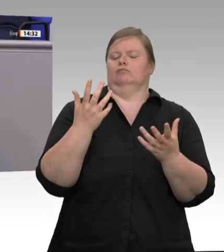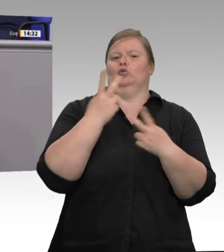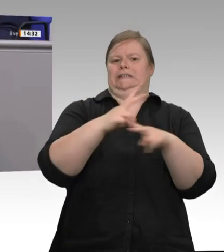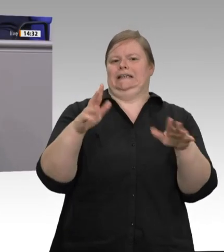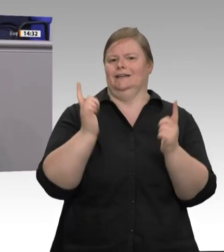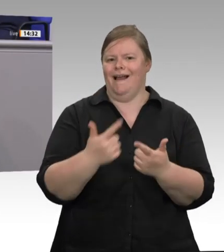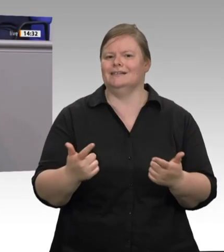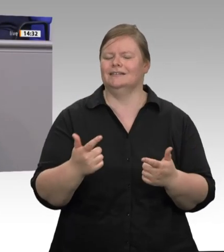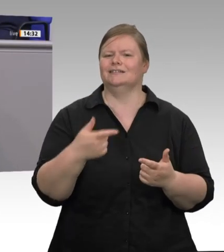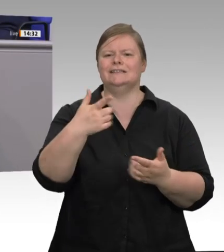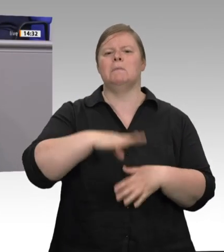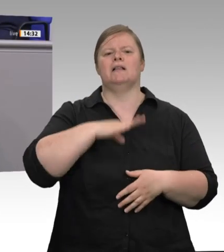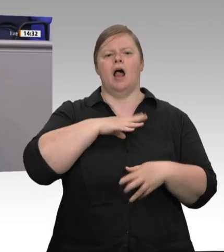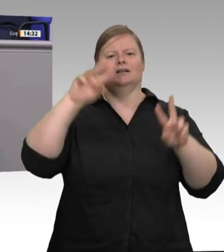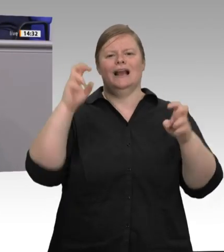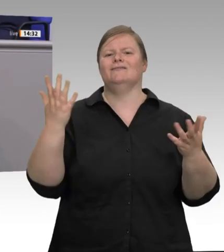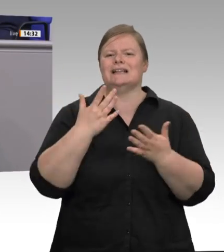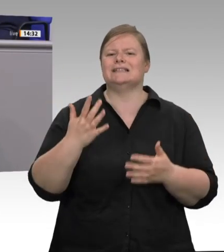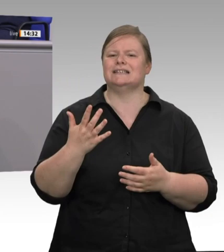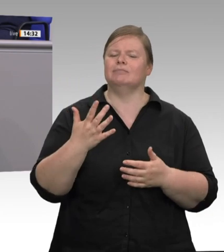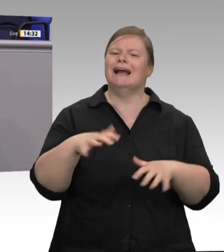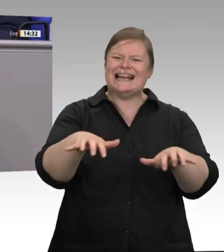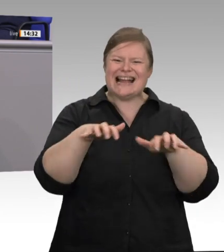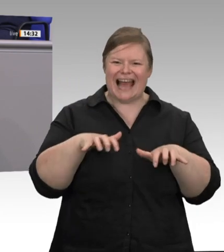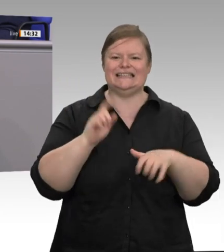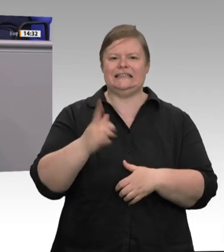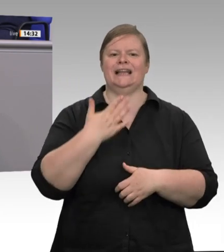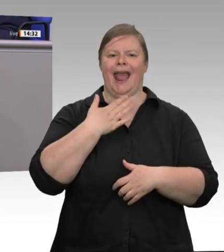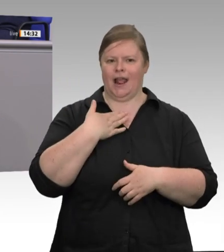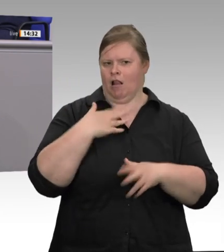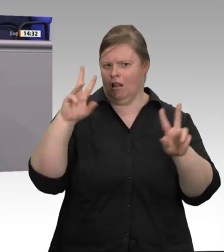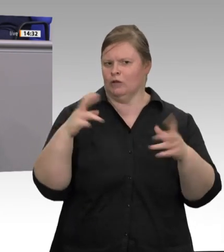faire Preise über die ganze Lieferkette im Lebensmittelhandel erreichen. Wer wie